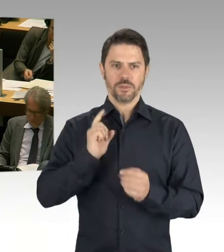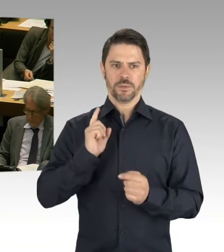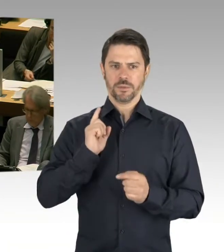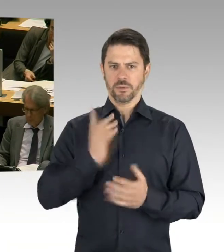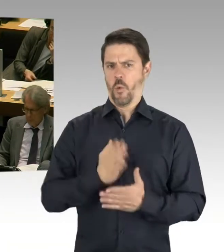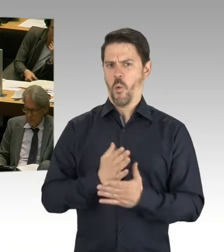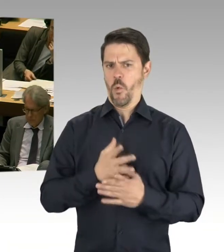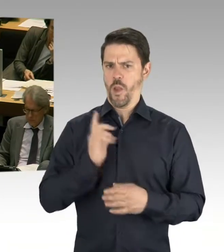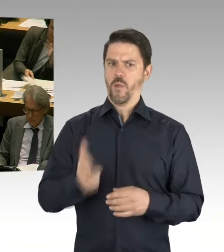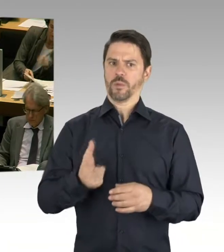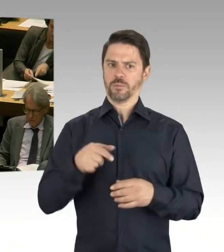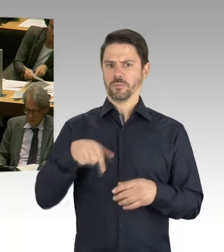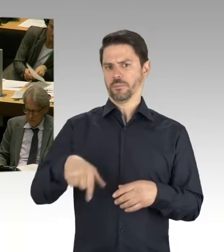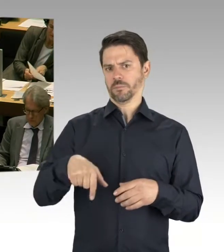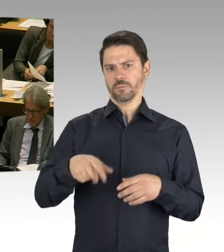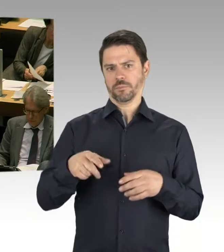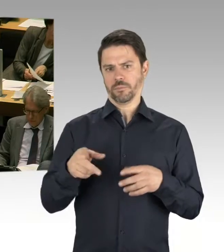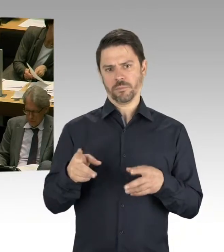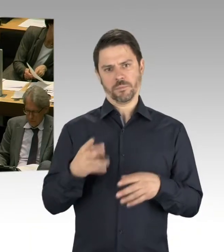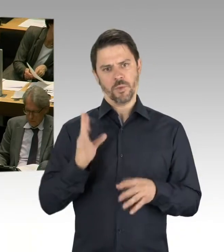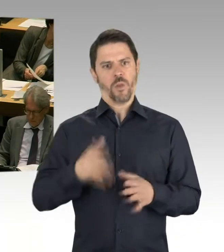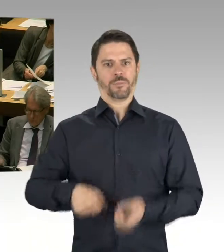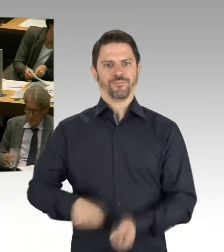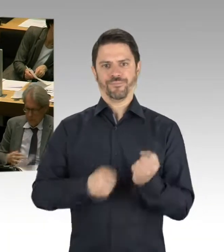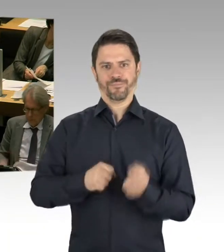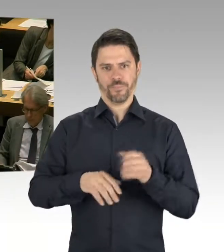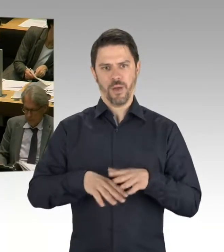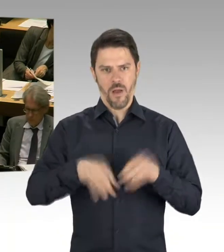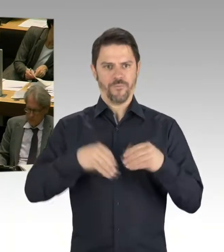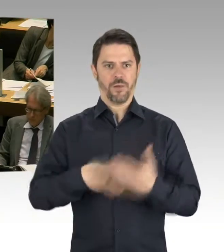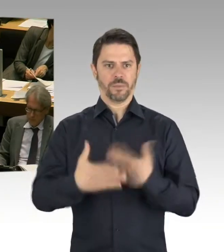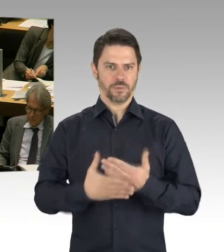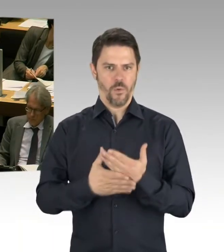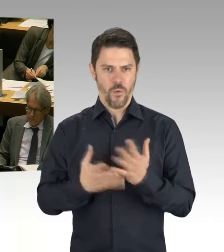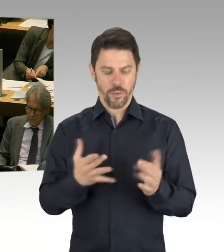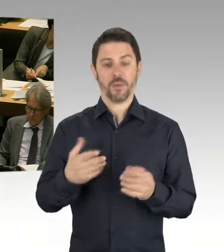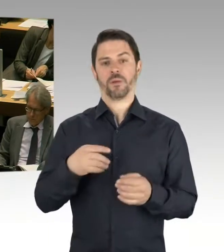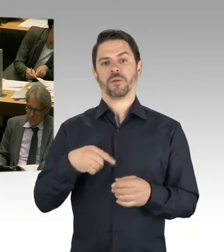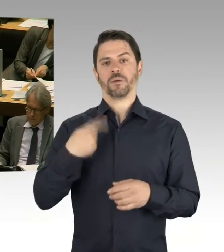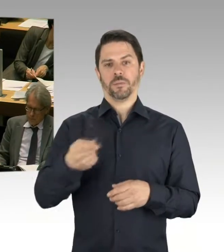Bewegung findet statt, auf Landesebene und auch in den Bezirken und auch in den Strukturen